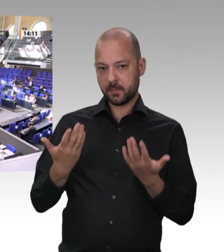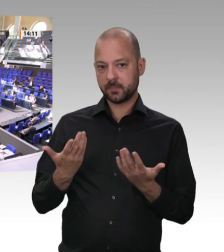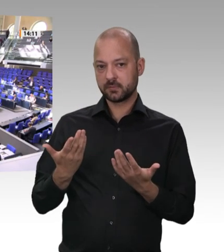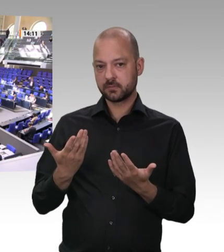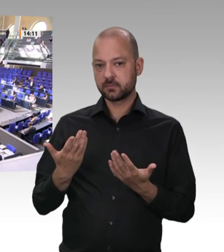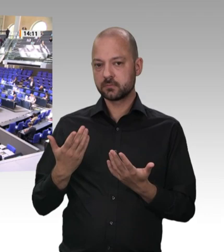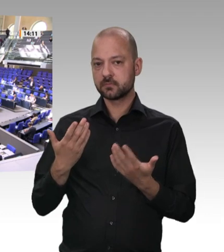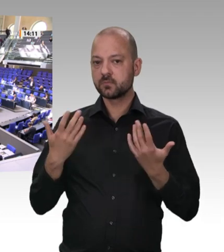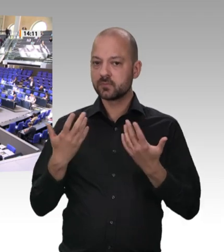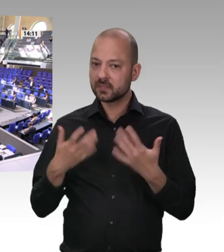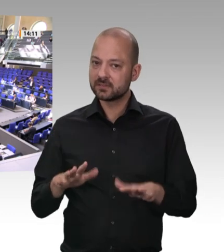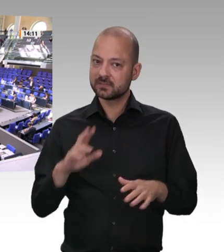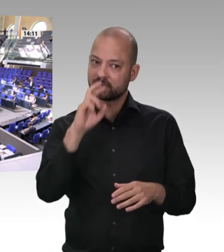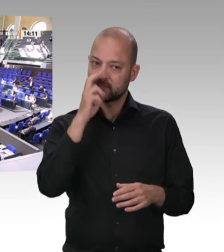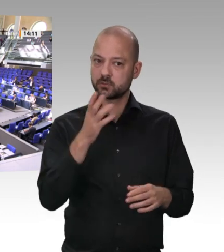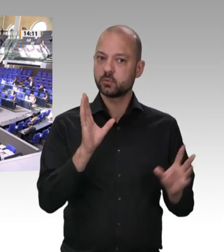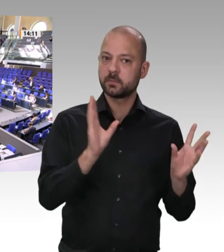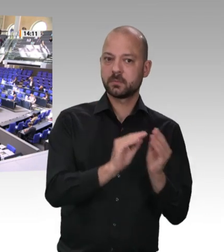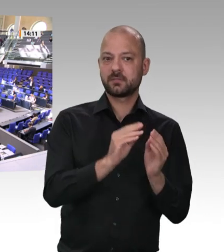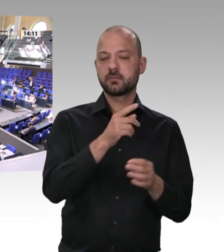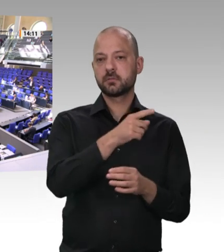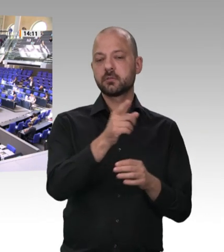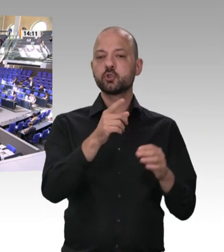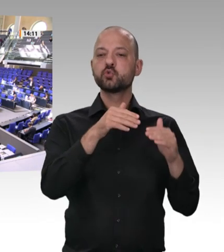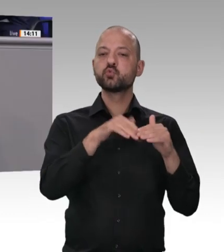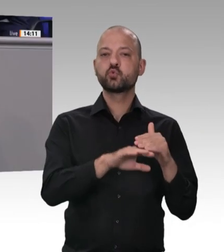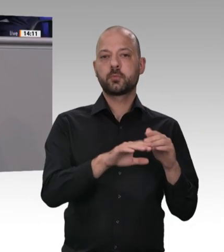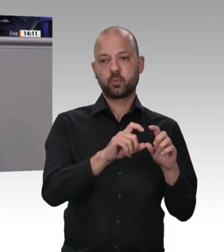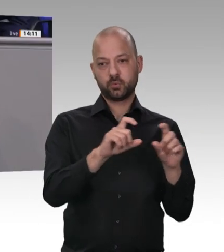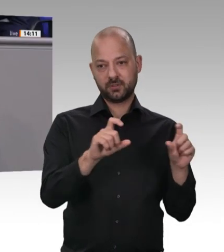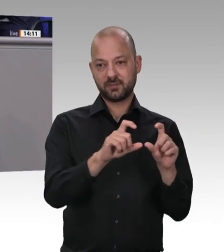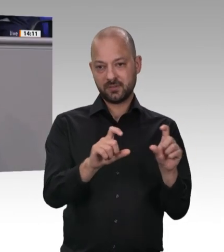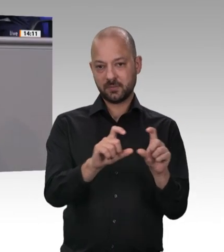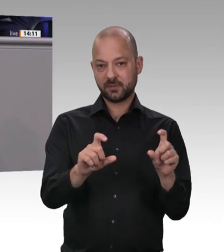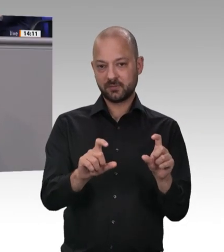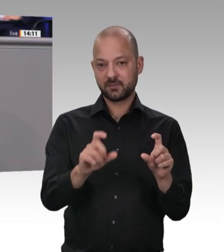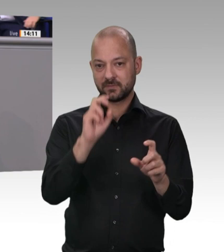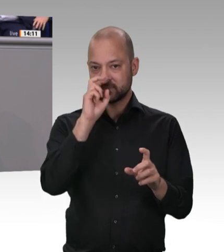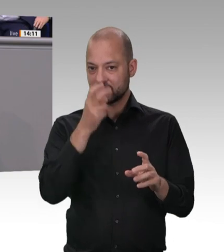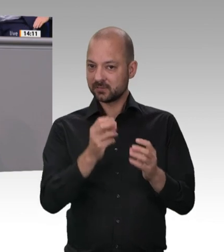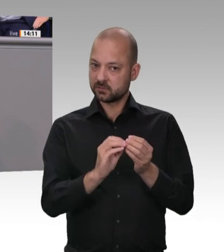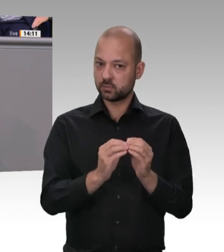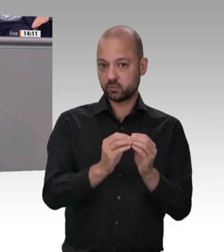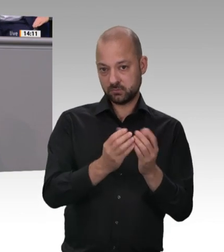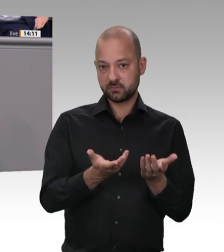das werden wir auch tun. Und das heißt im Einzelnen, dass es um Verantwortung geht. Es geht um die Verantwortung von Unternehmern in allererster Linie für